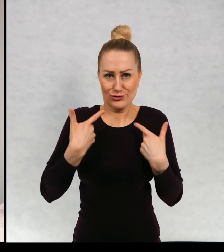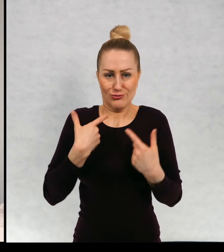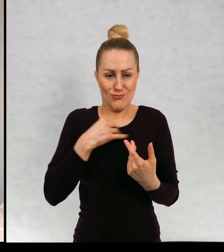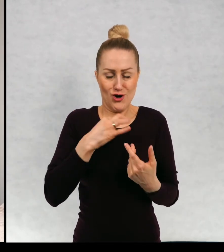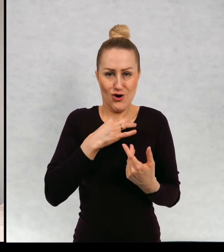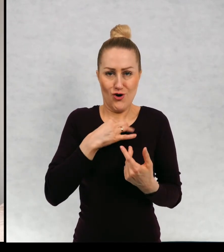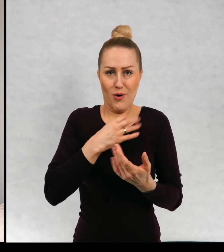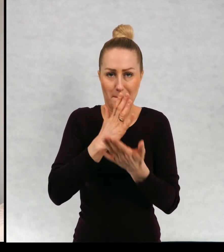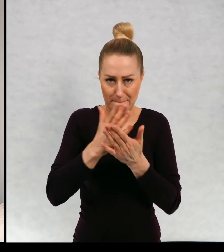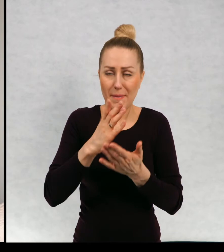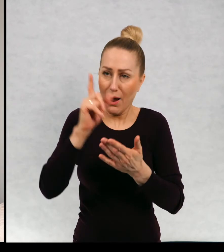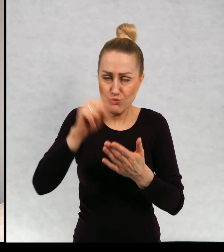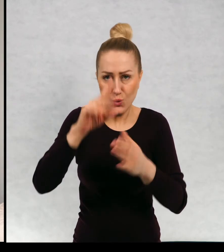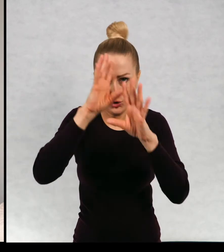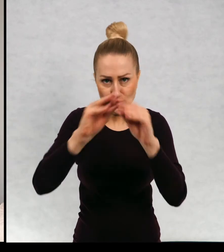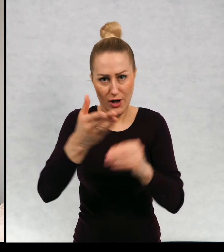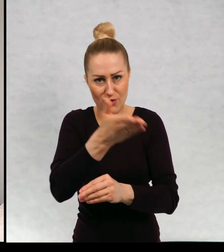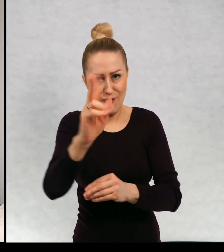i o tym są wszystkie kolory świata.